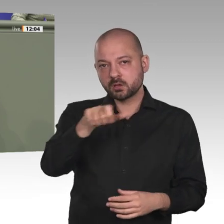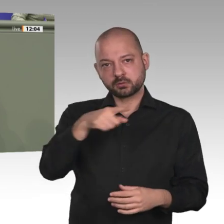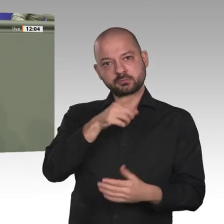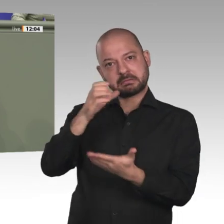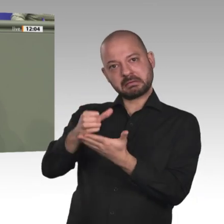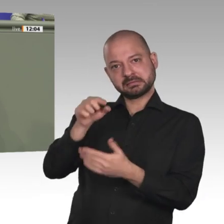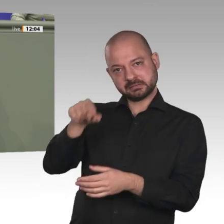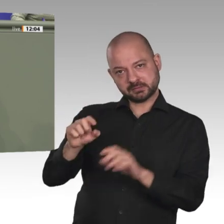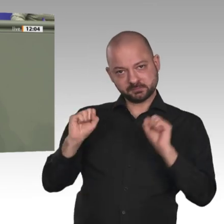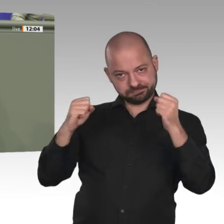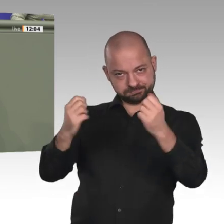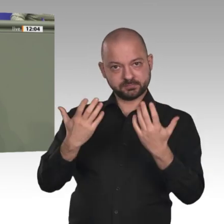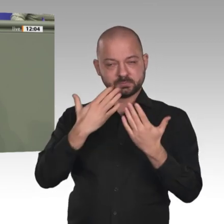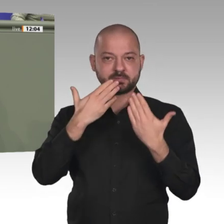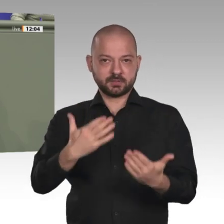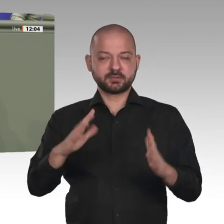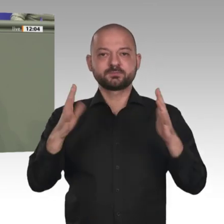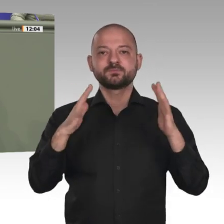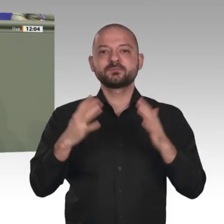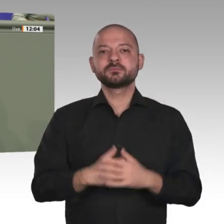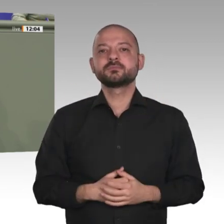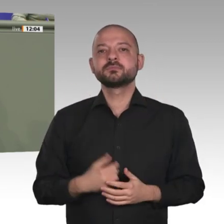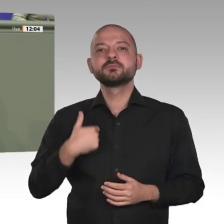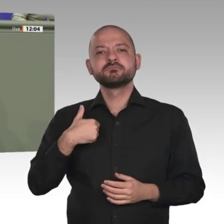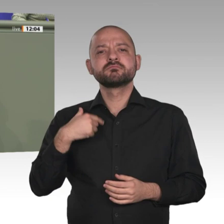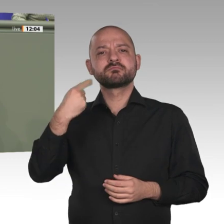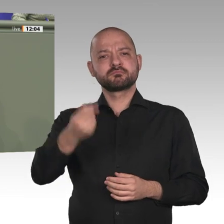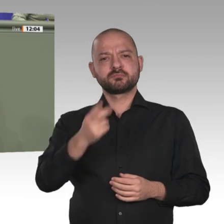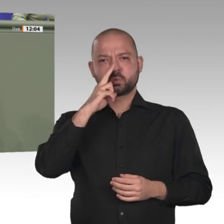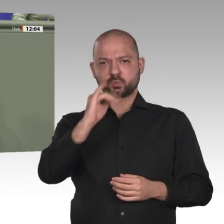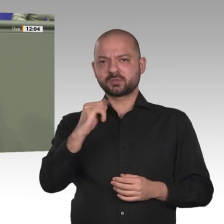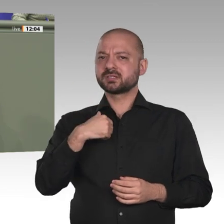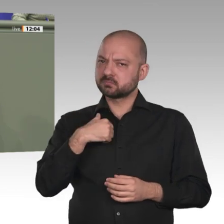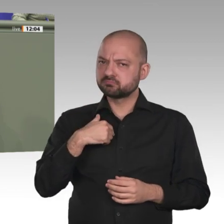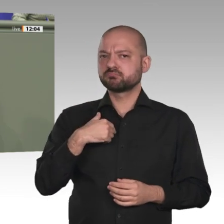Arbeit unseres Landes und unserer Partner. Erlauben Sie mir in diesem Zusammenhang